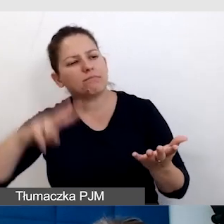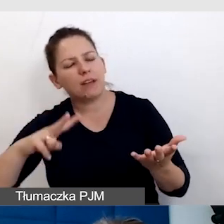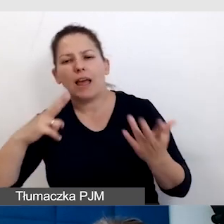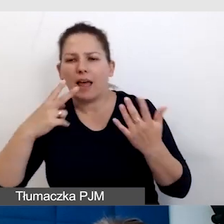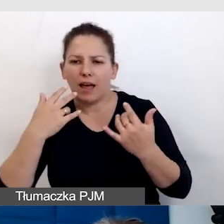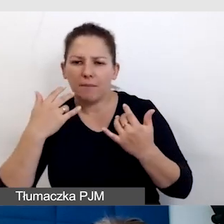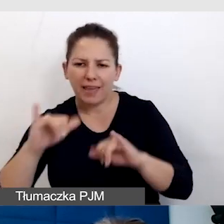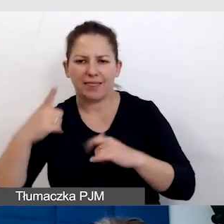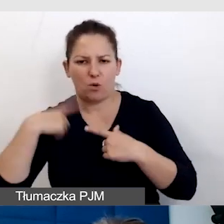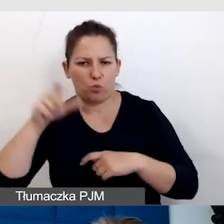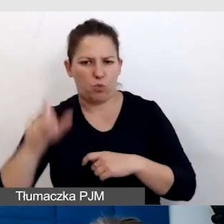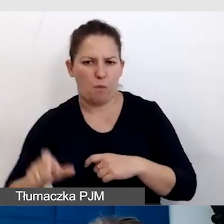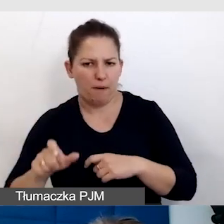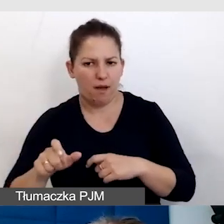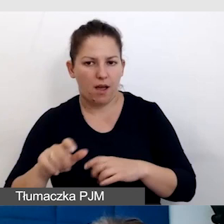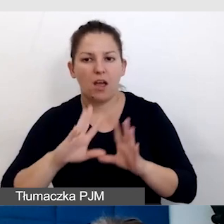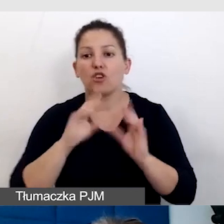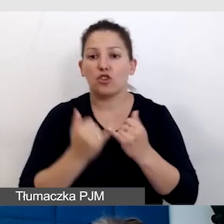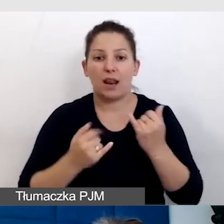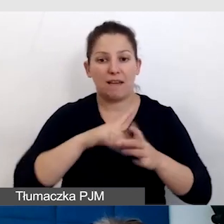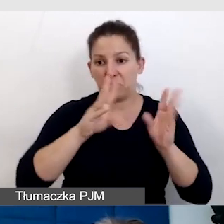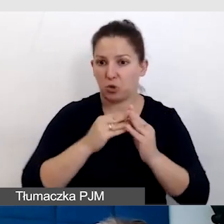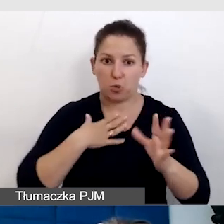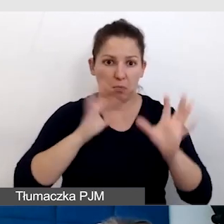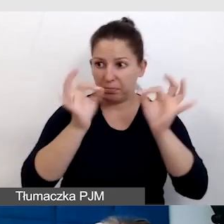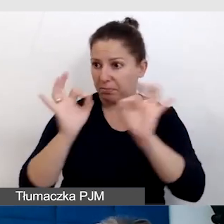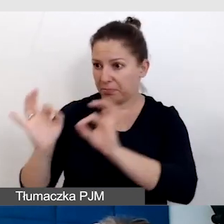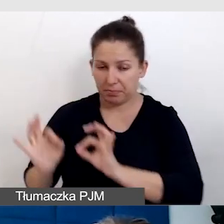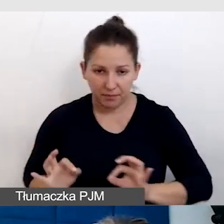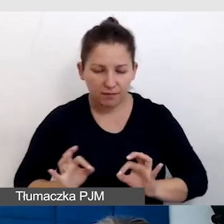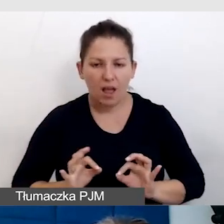Czyli nawet, jeżeli wszystko gra dla wszystkich, to mogą być osoby,